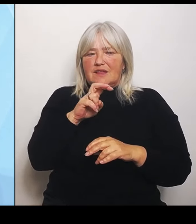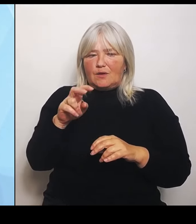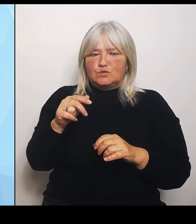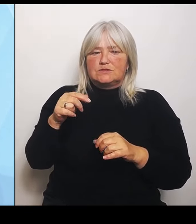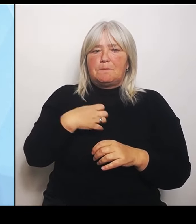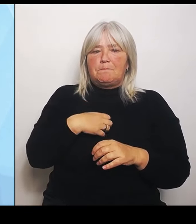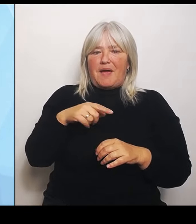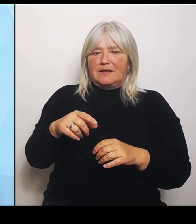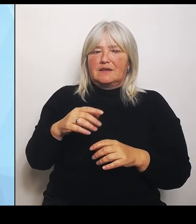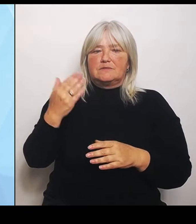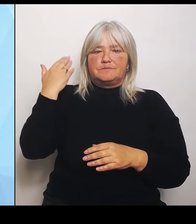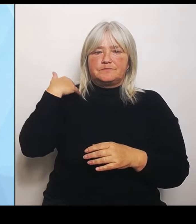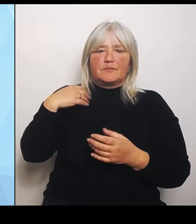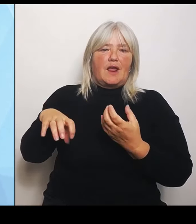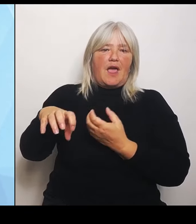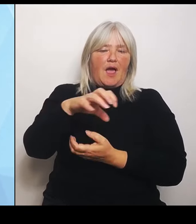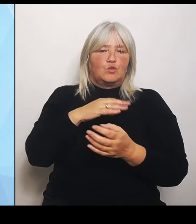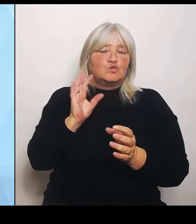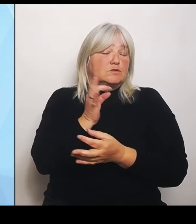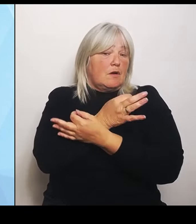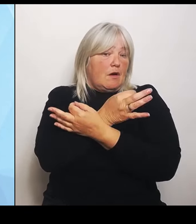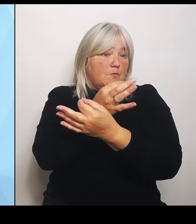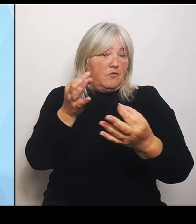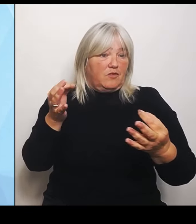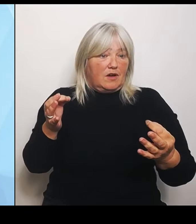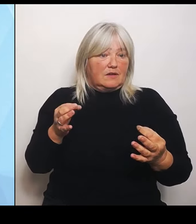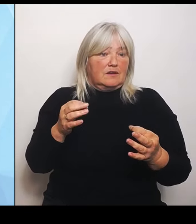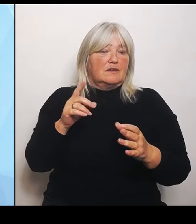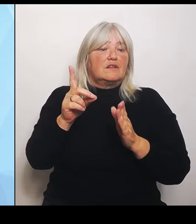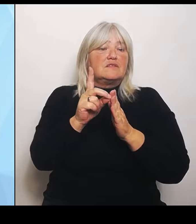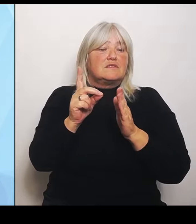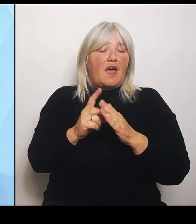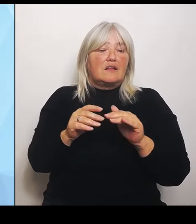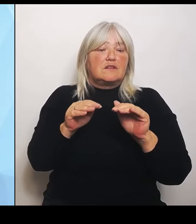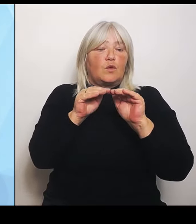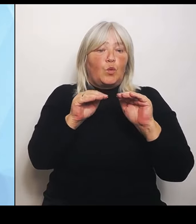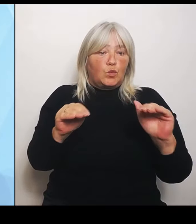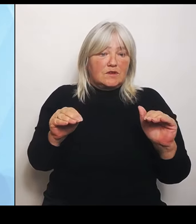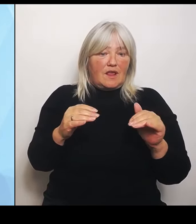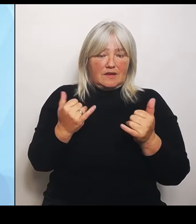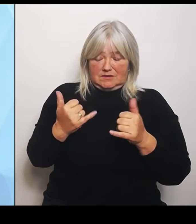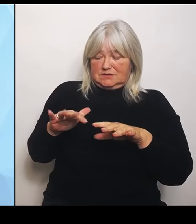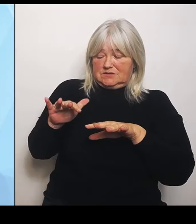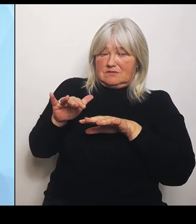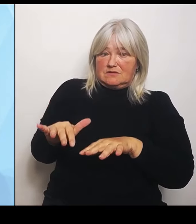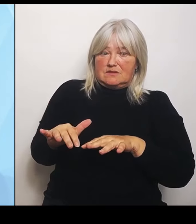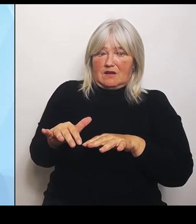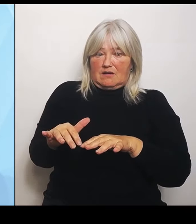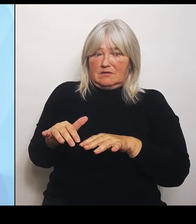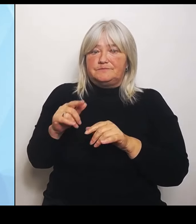Datengrundlage, die wir jetzt haben, die sorgt, soweit dies das vom Bund , also die stellen ja noch ein